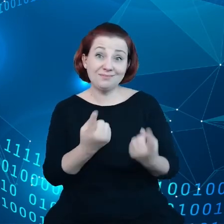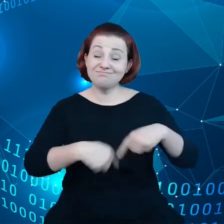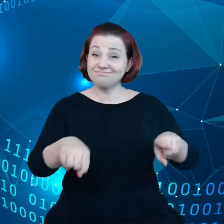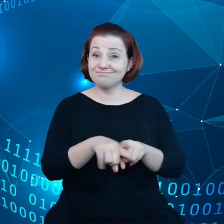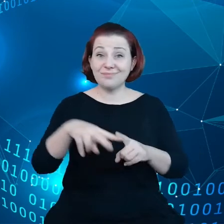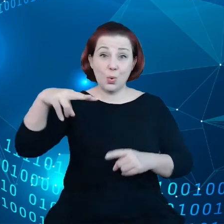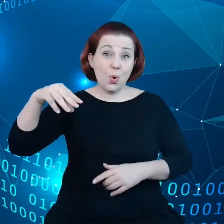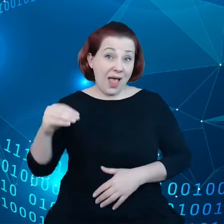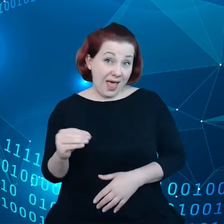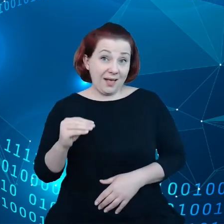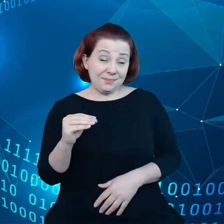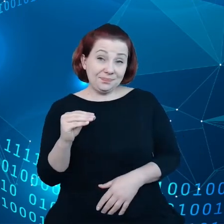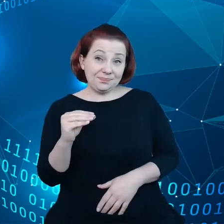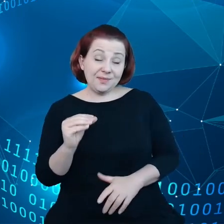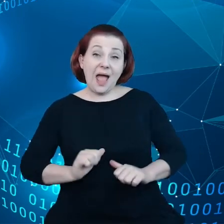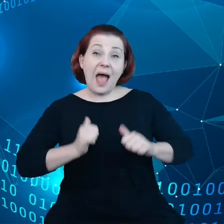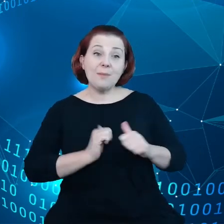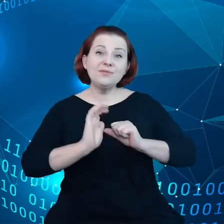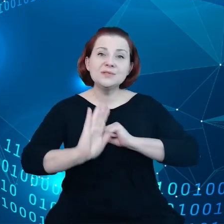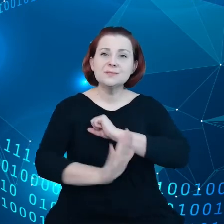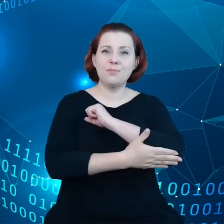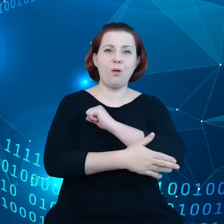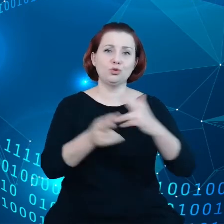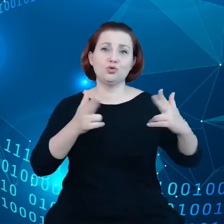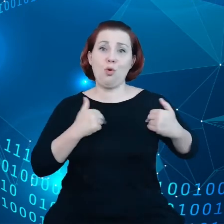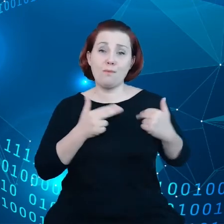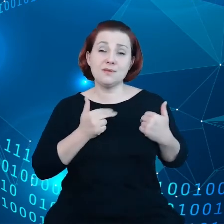żeby wspomóc Komisję tak, aby rzeczywiście istniał swobodny